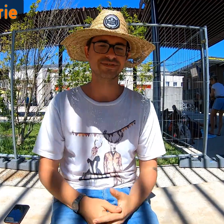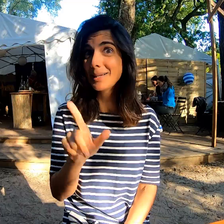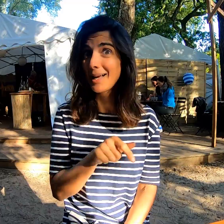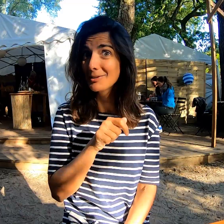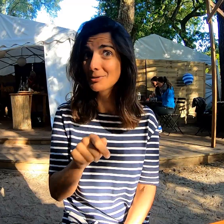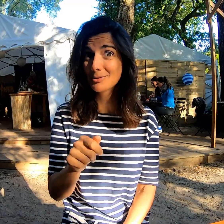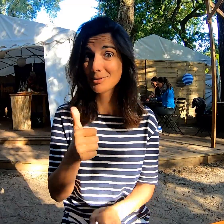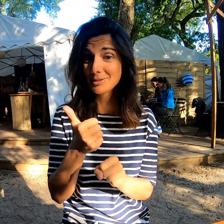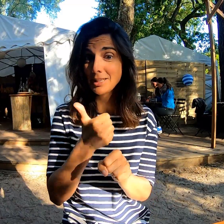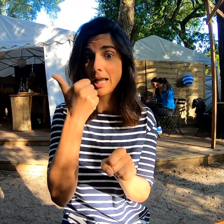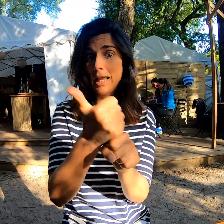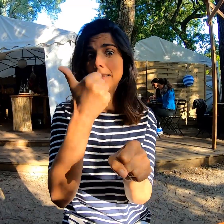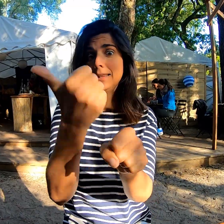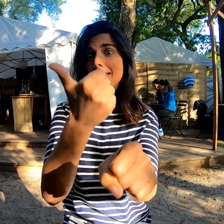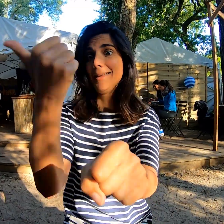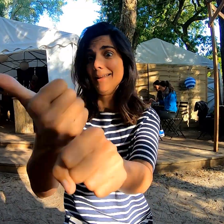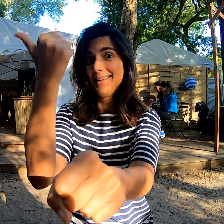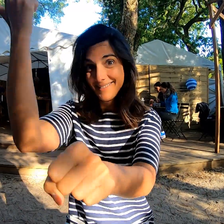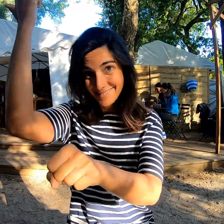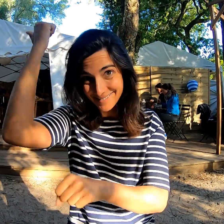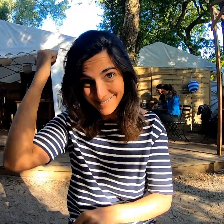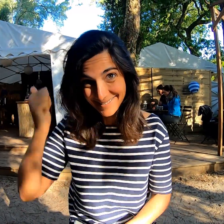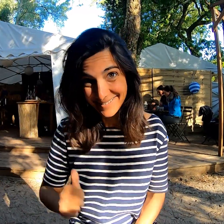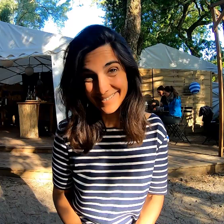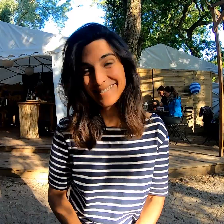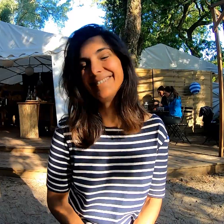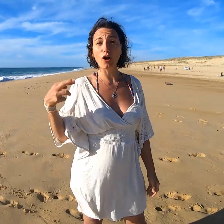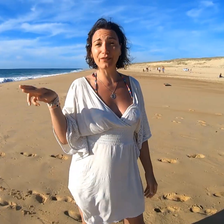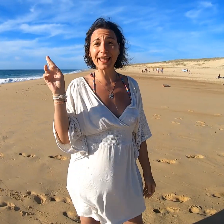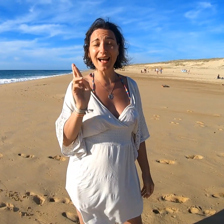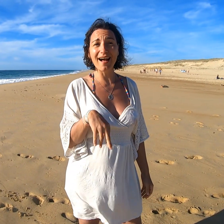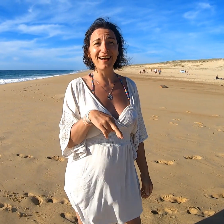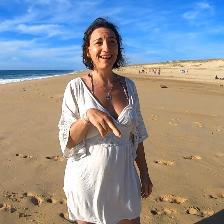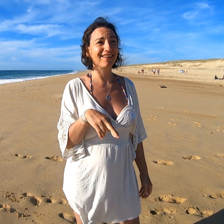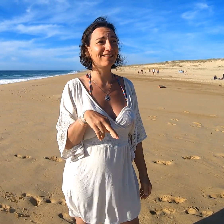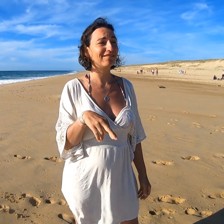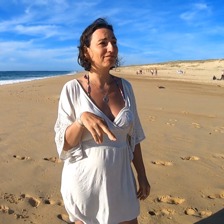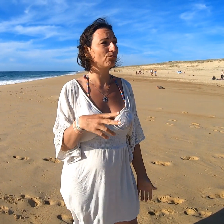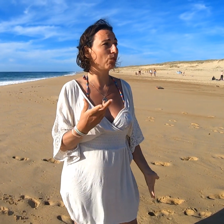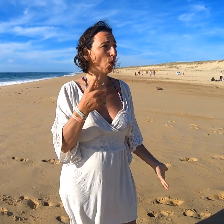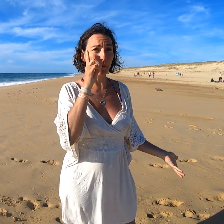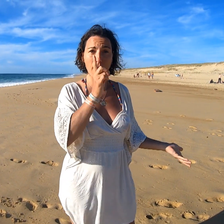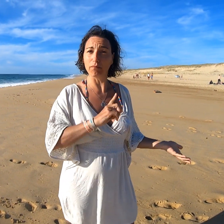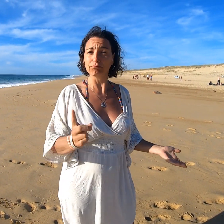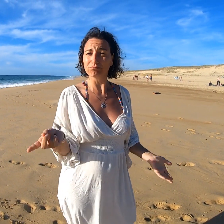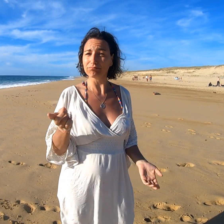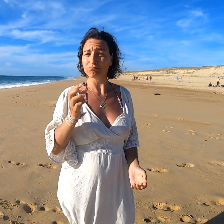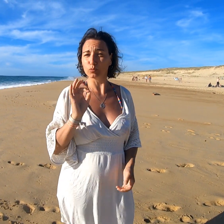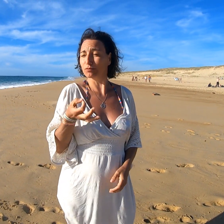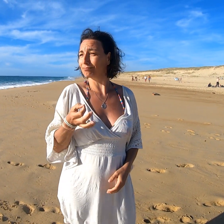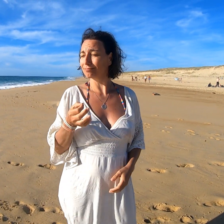Bien sûr ! Chaque année ! Est-ce que je reviendrais ? Eh bien, pourquoi pas ! Oui !